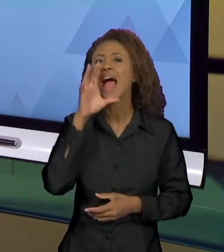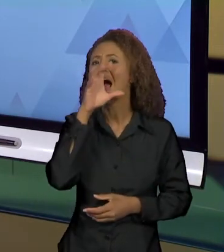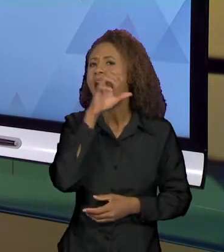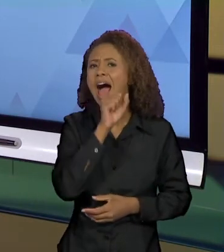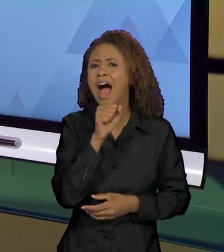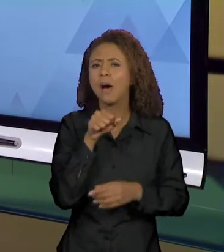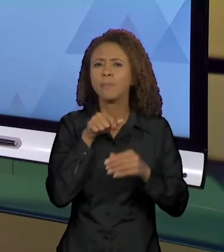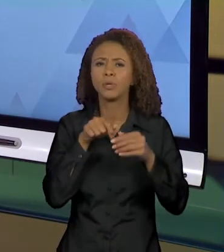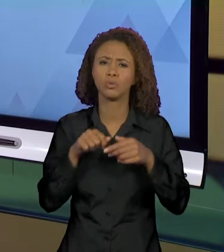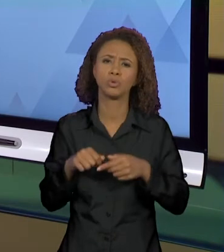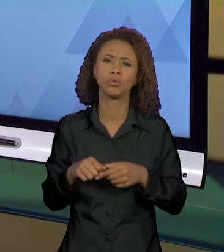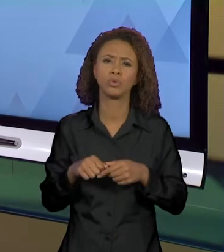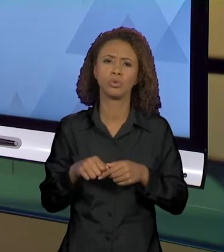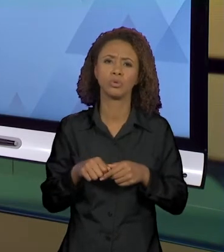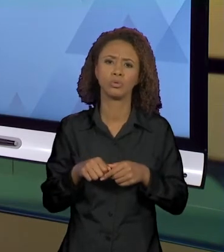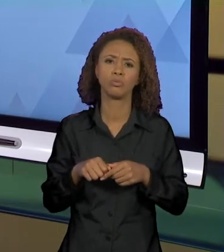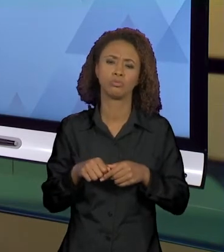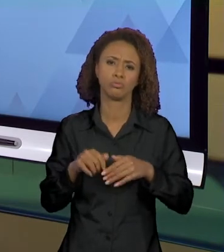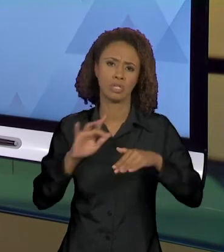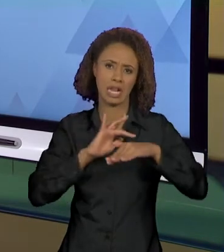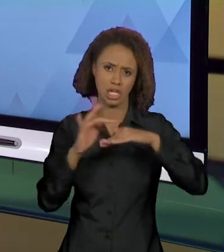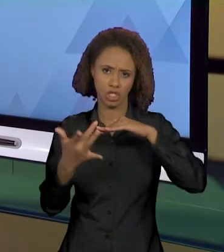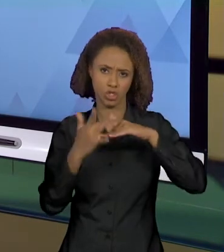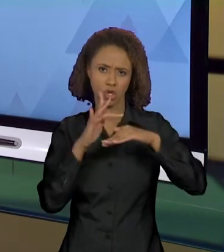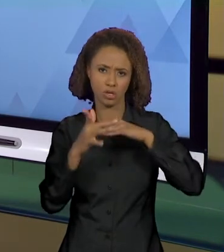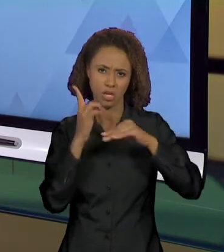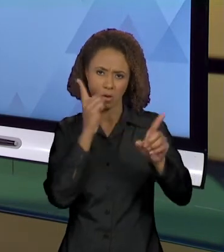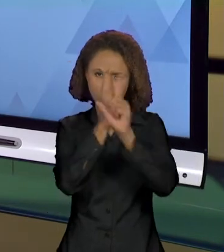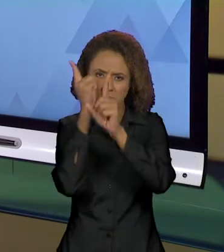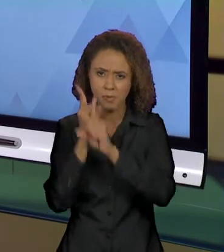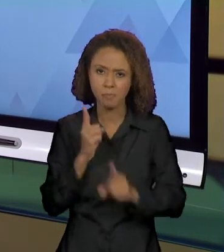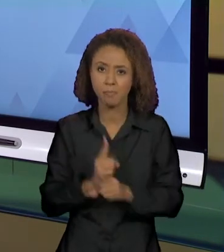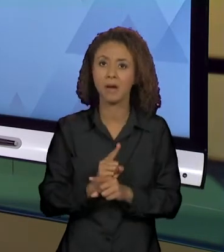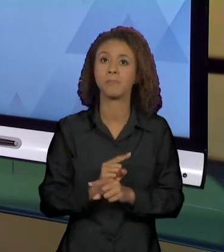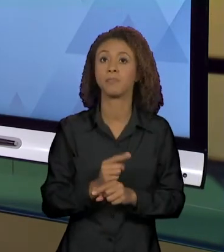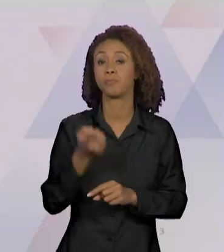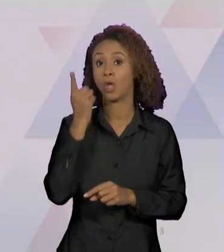NAS REDES SOCIAIS. ENTÃO, O QUE EU VI? CRIANÇA